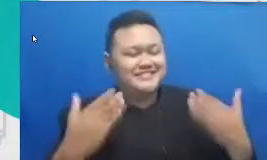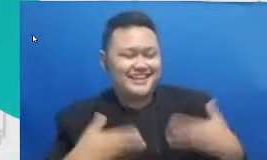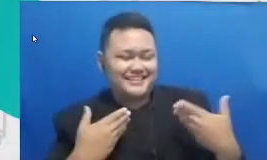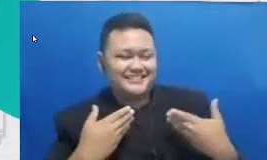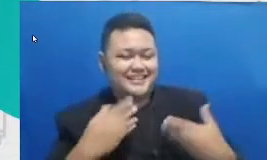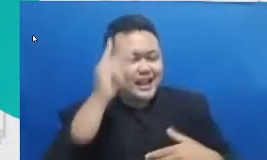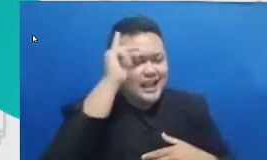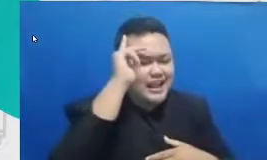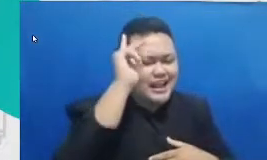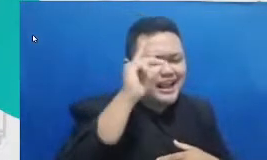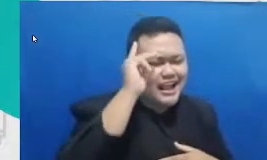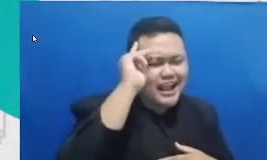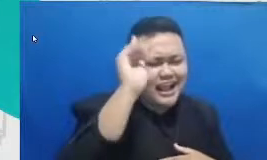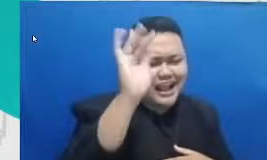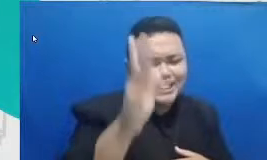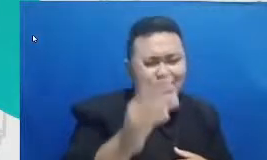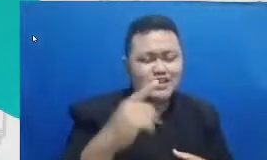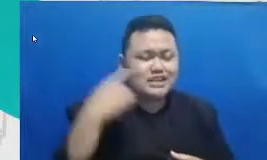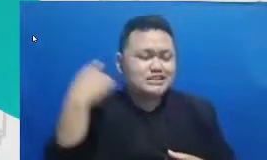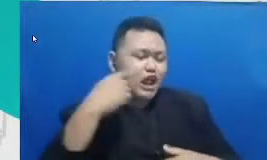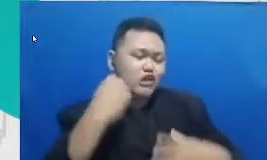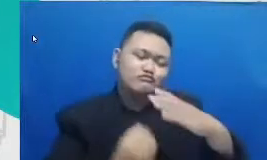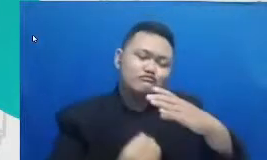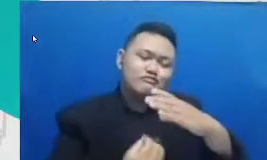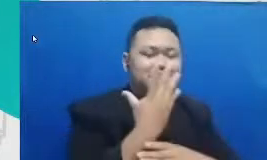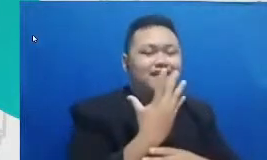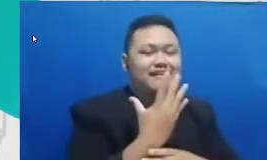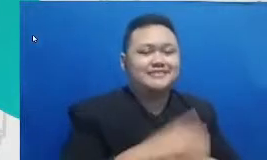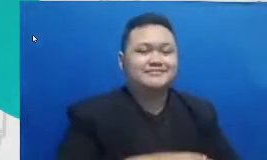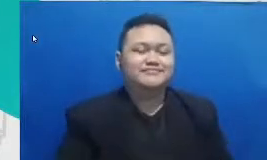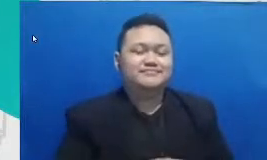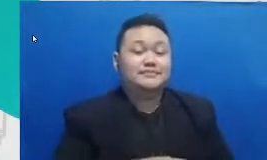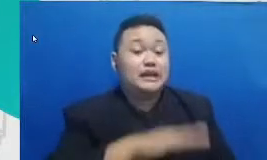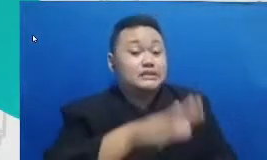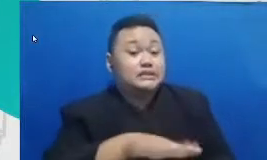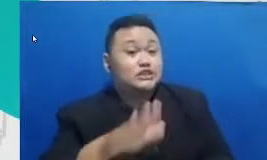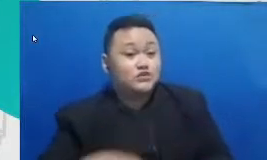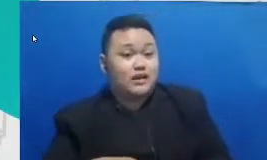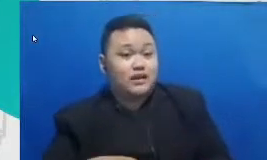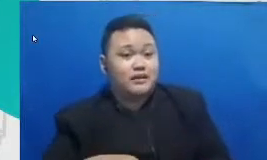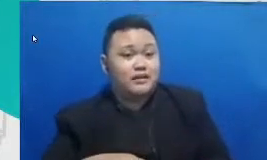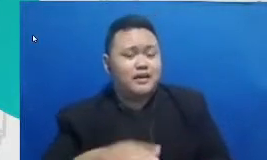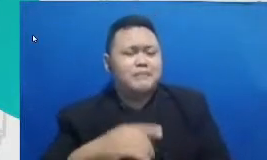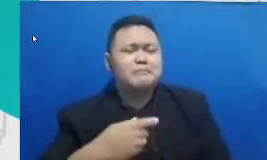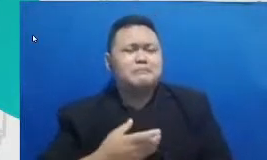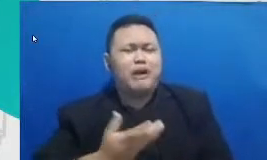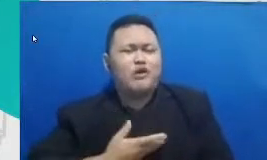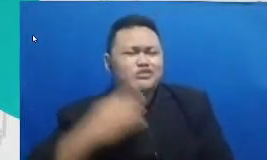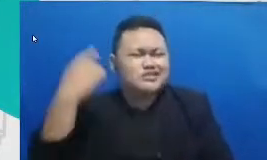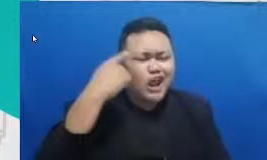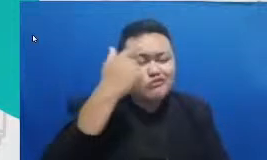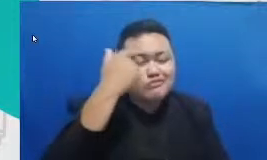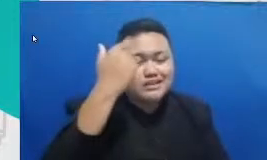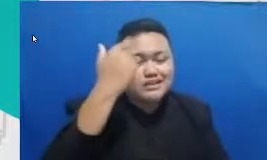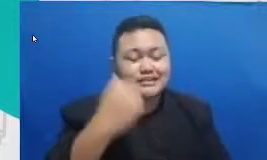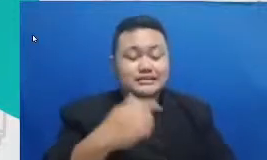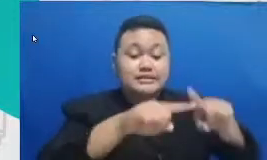terus ditumbuhkembangkan siswa Niscaya akan haus pengetahuan ijazah tak akan mengakhiri proses